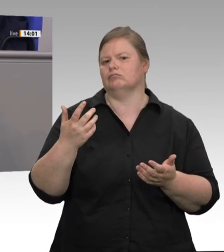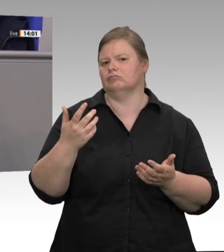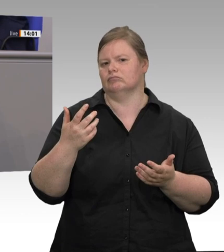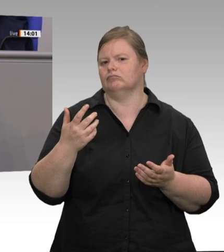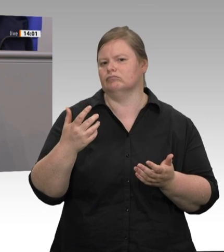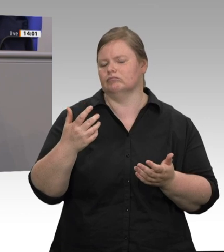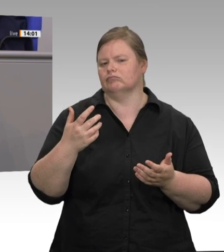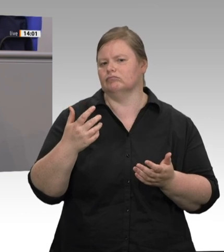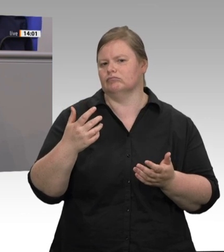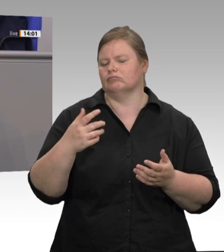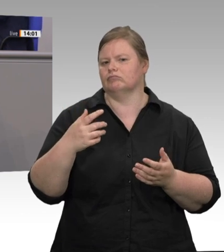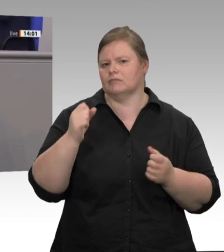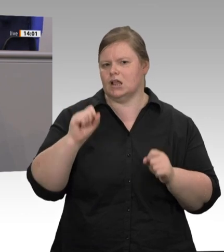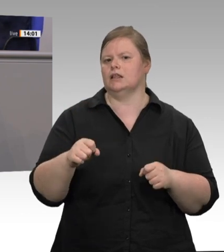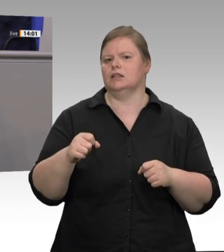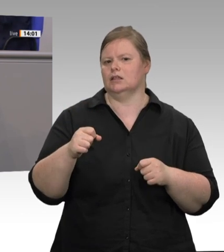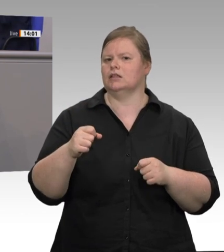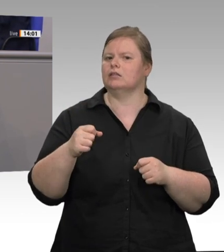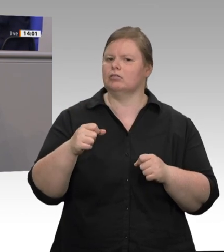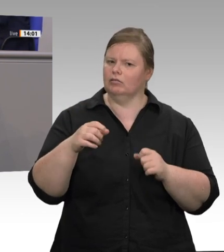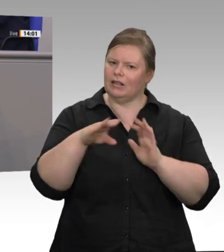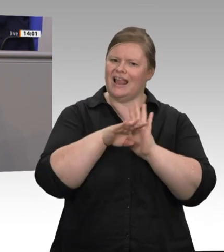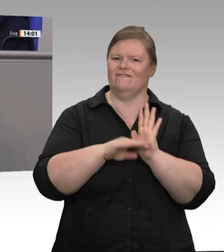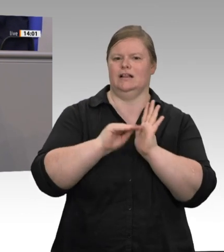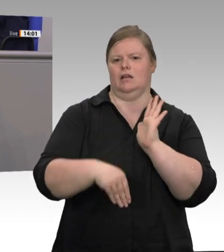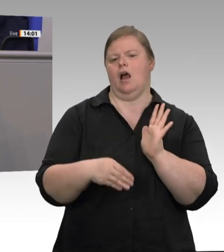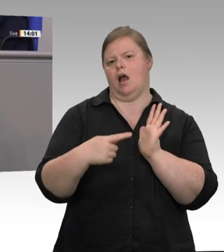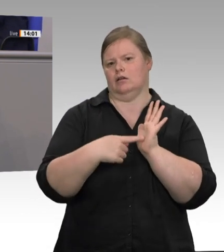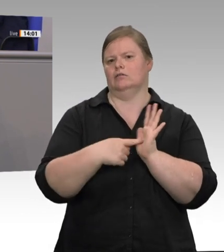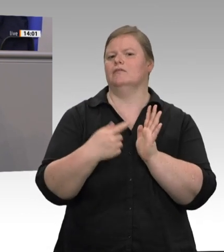wird gewertet als sittliche Leistung, nicht als bloße Ware. … Die Lohnund Arbeitsbedingungen